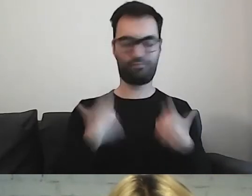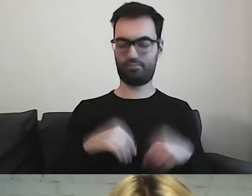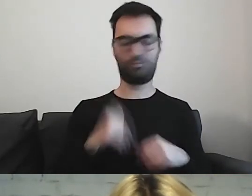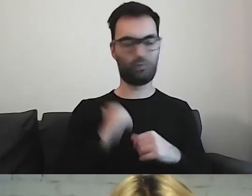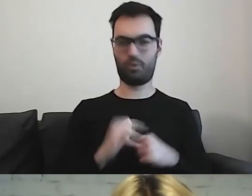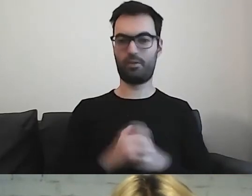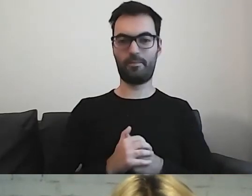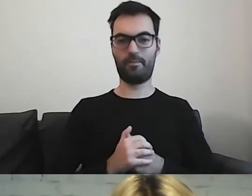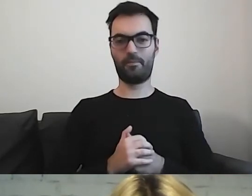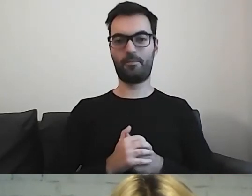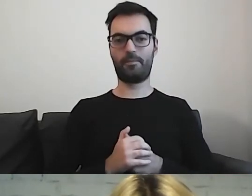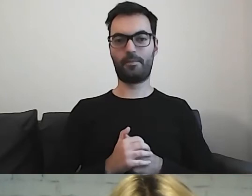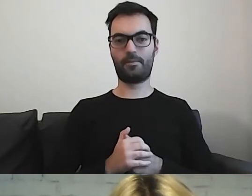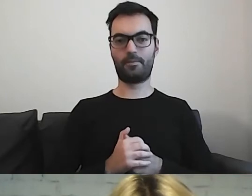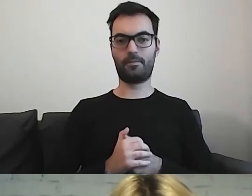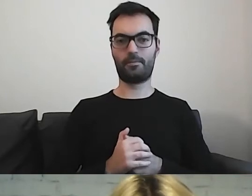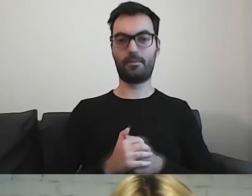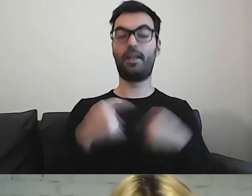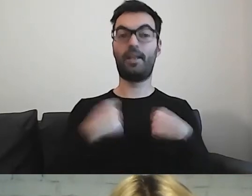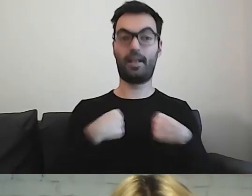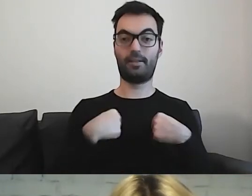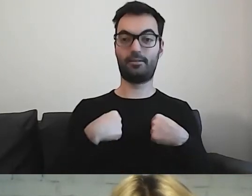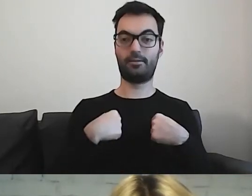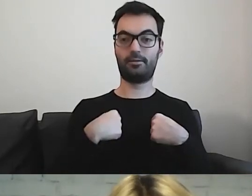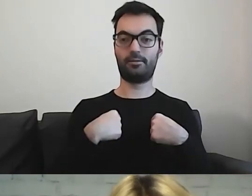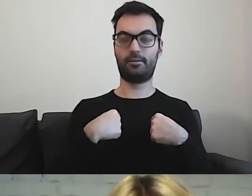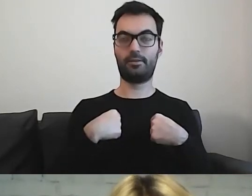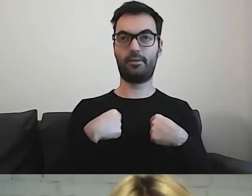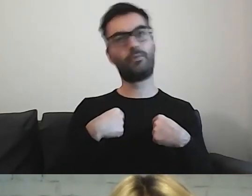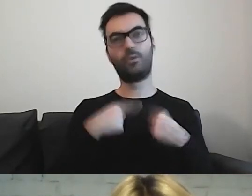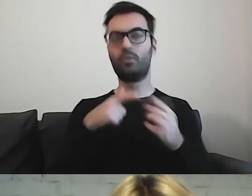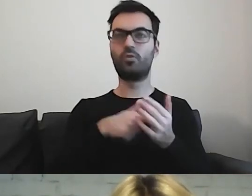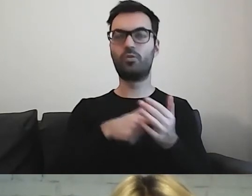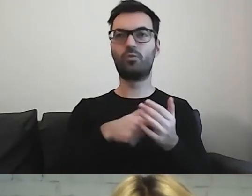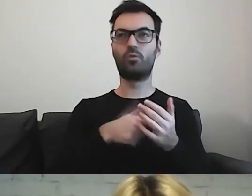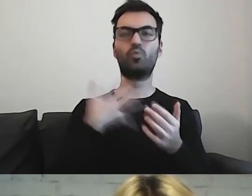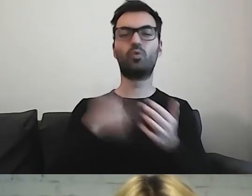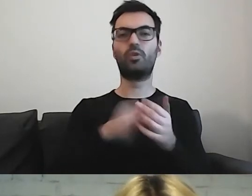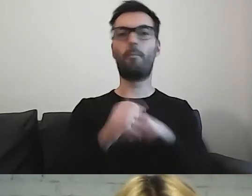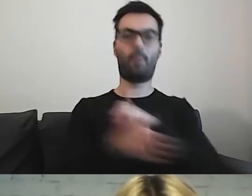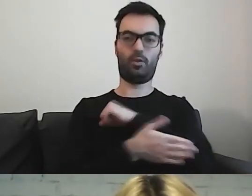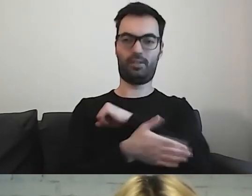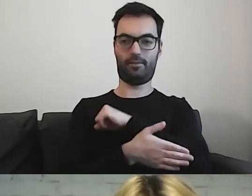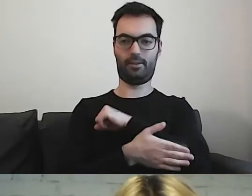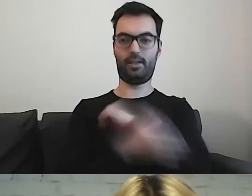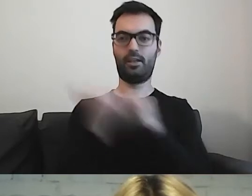Dla mnie on stanowi podstawę. Jak przygotowuję teksty, to zawsze on koło mnie jest.